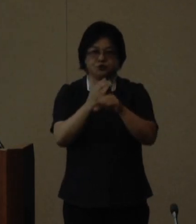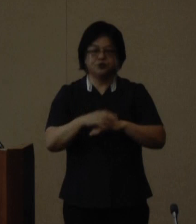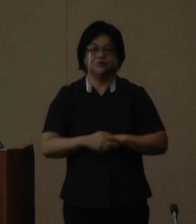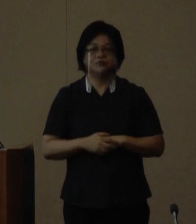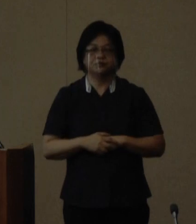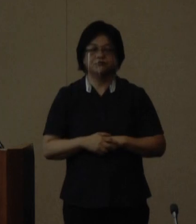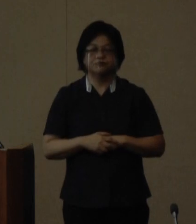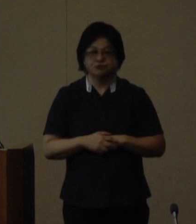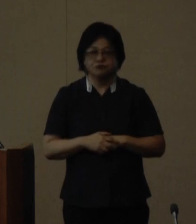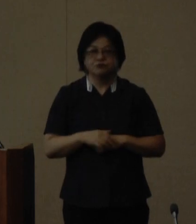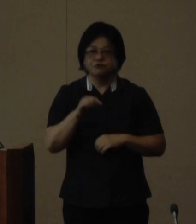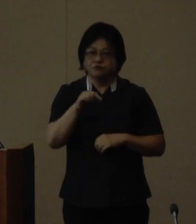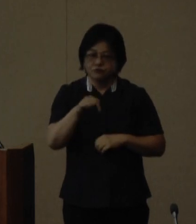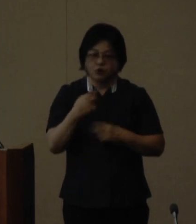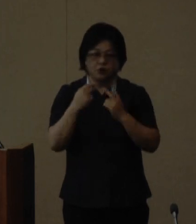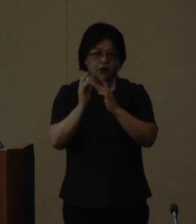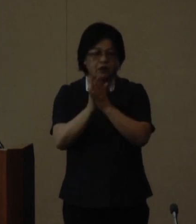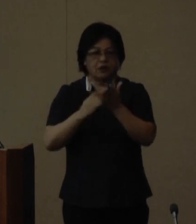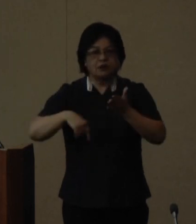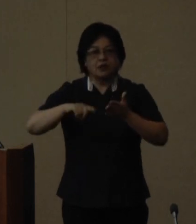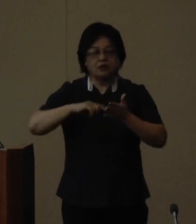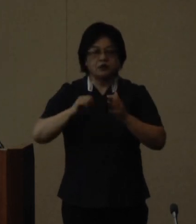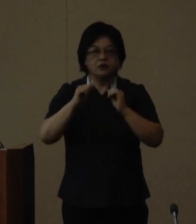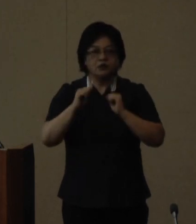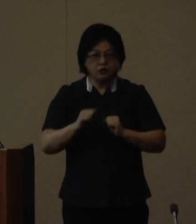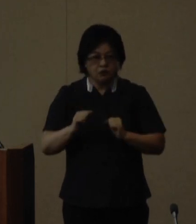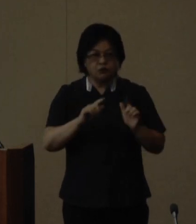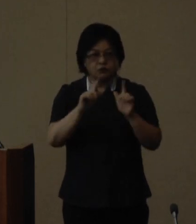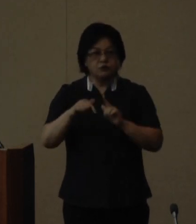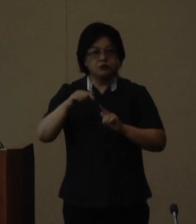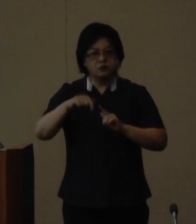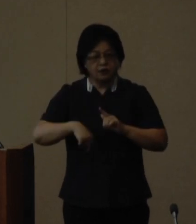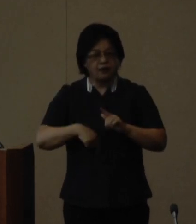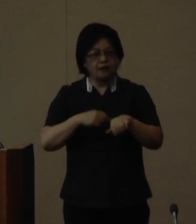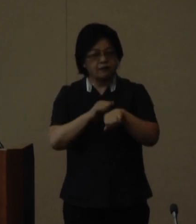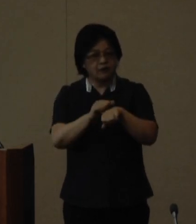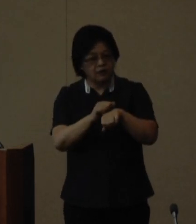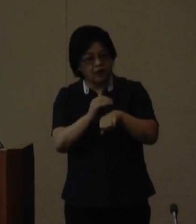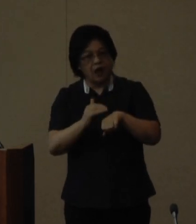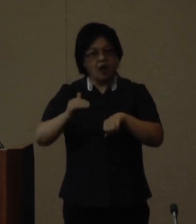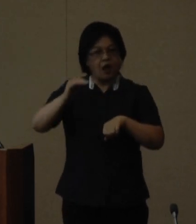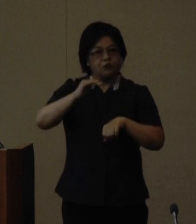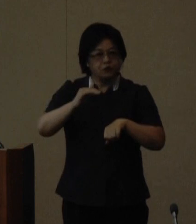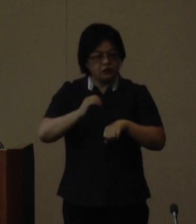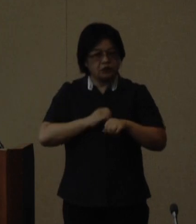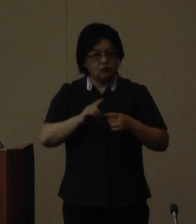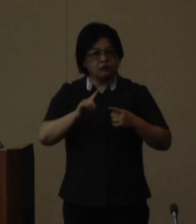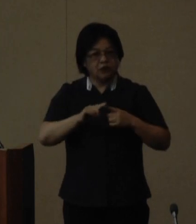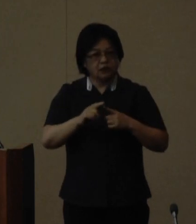てぃるる塾は県内に在住し御自身 のキャリアアップに意欲のある 概ね20